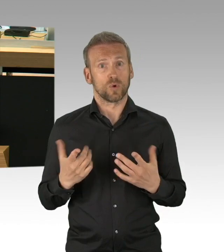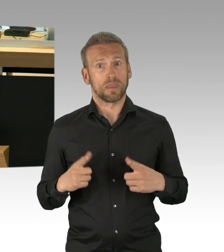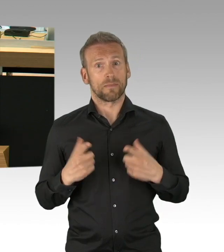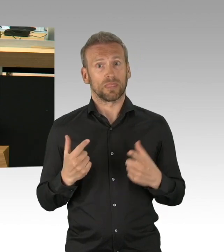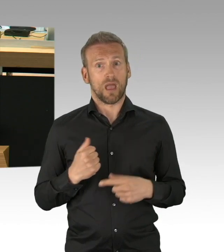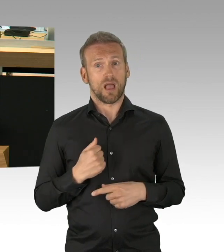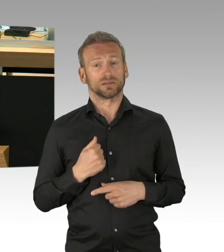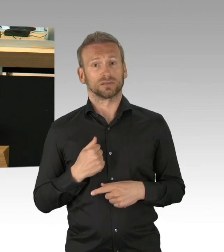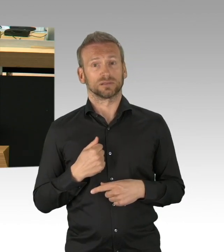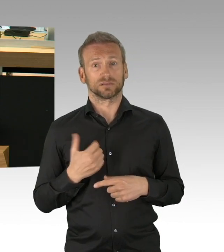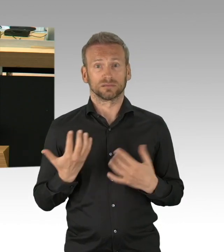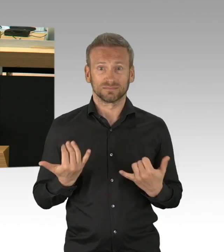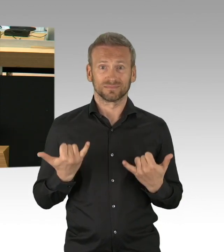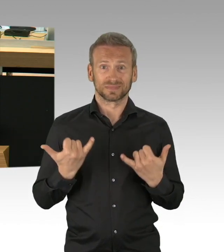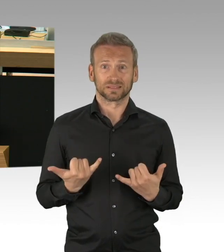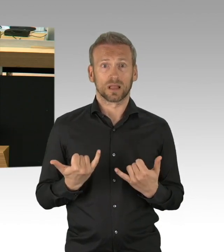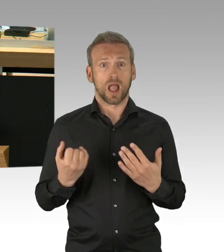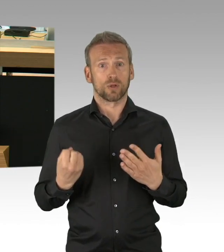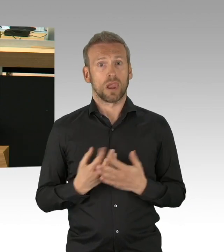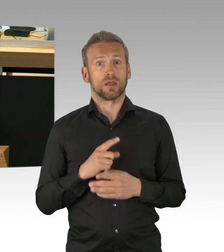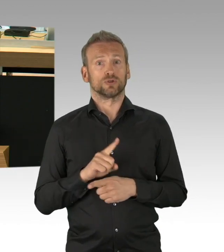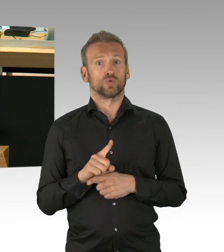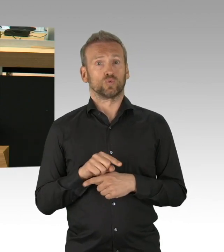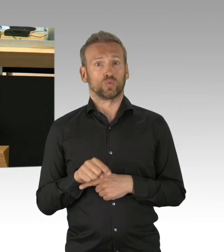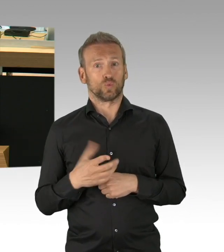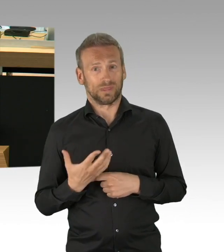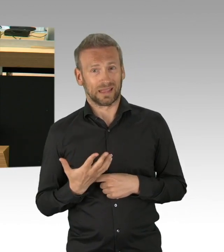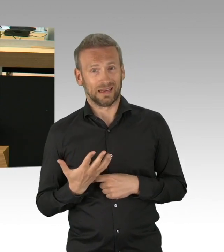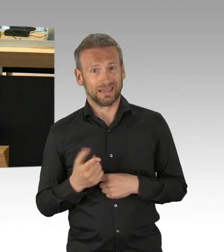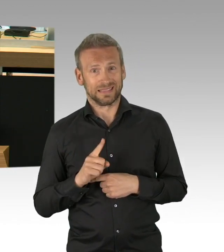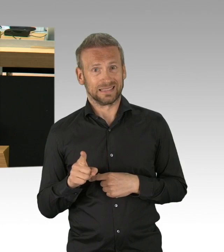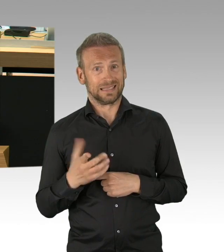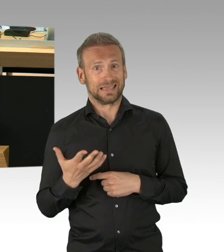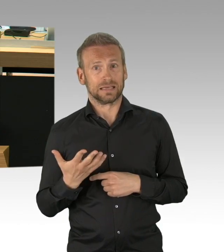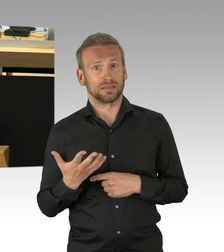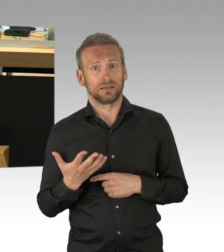ob die Medizin die Krankheit, um die es geht, noch schlimmer macht. Bezogen auf das Hotel- und Gaststättengewerbe,